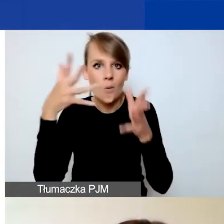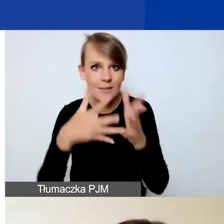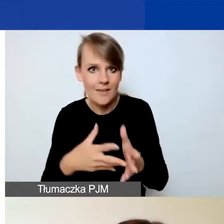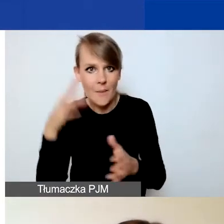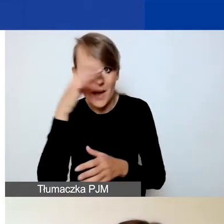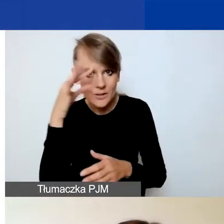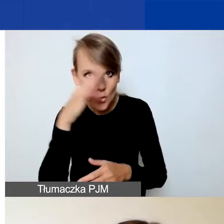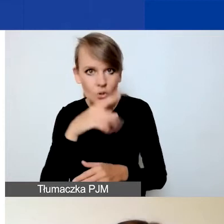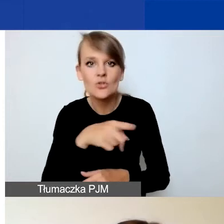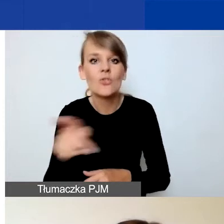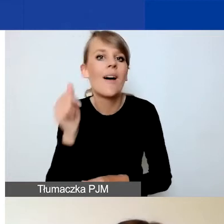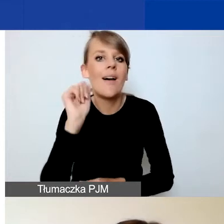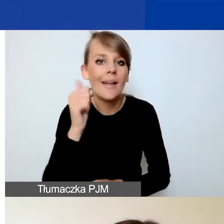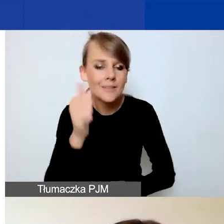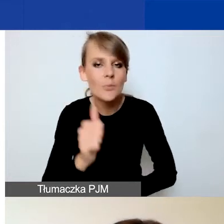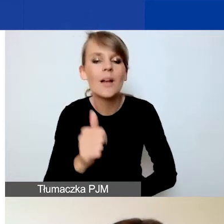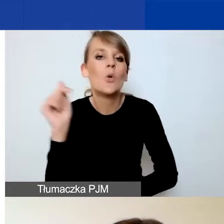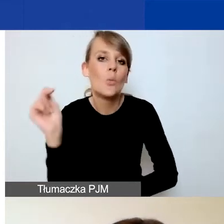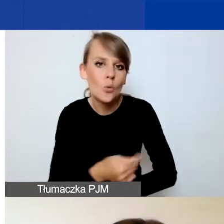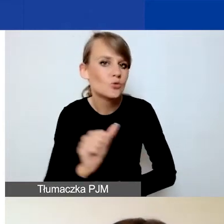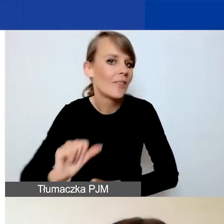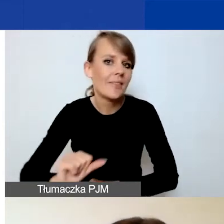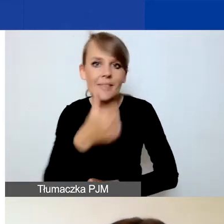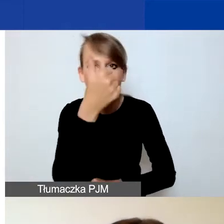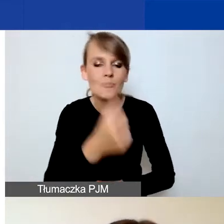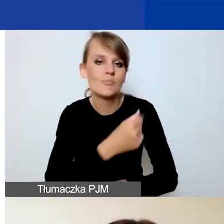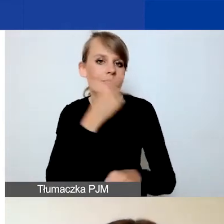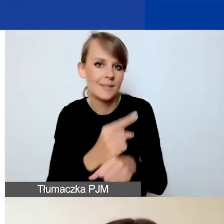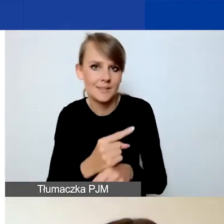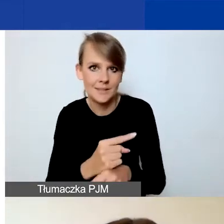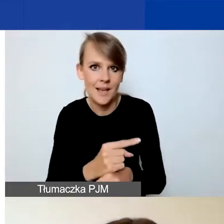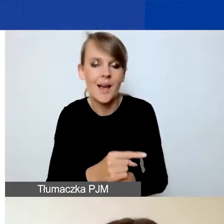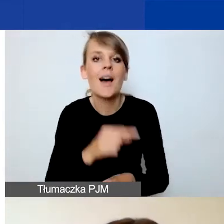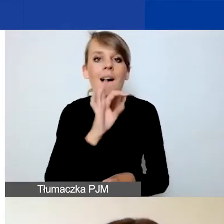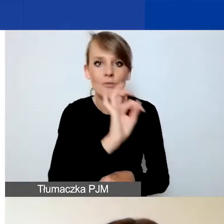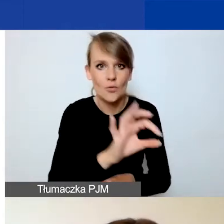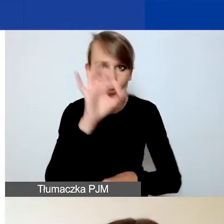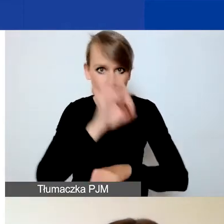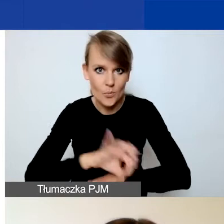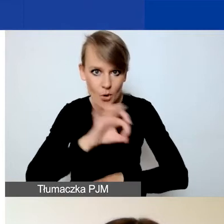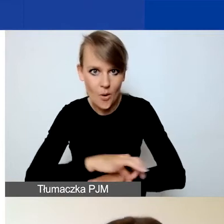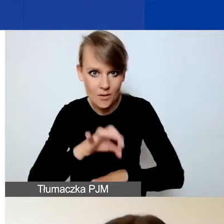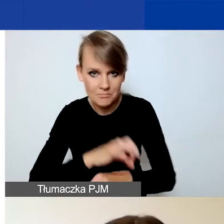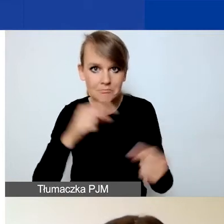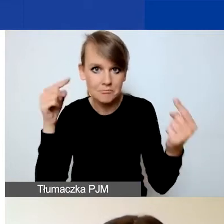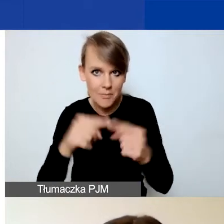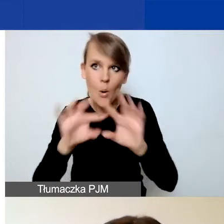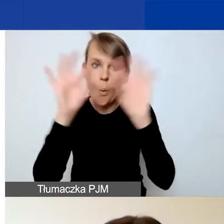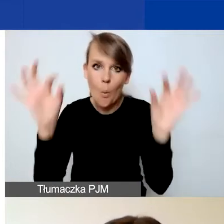eksperci będą musieli w pierwszej kolejności zadecydować, czy państwa projekt wpisuje się ogólnie w cele programu